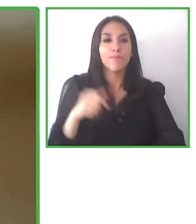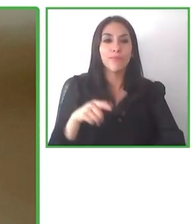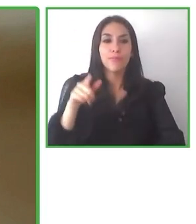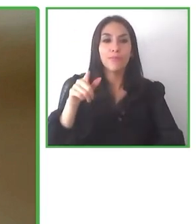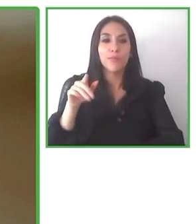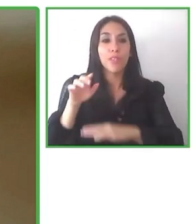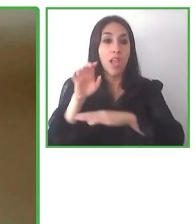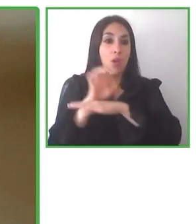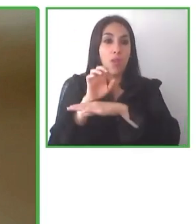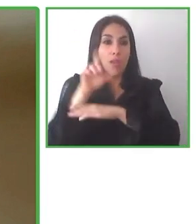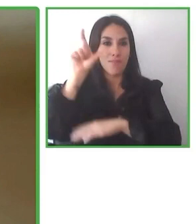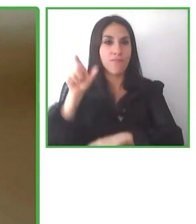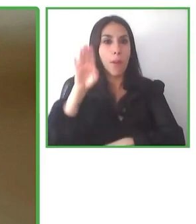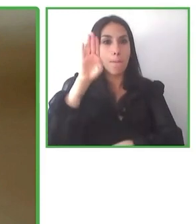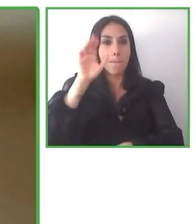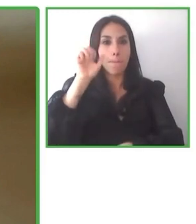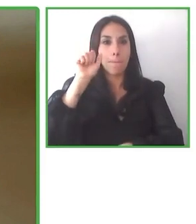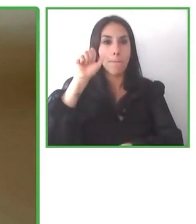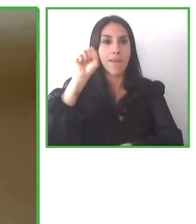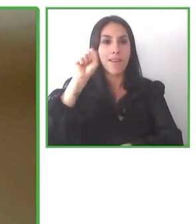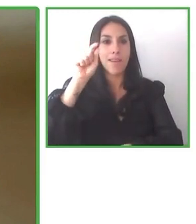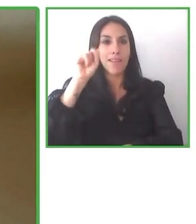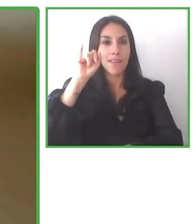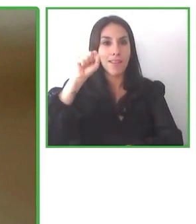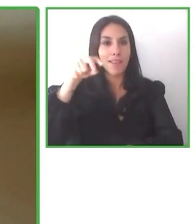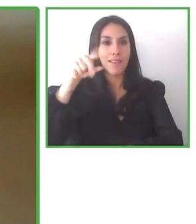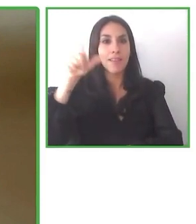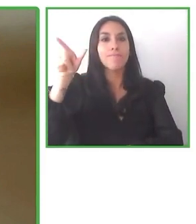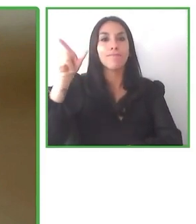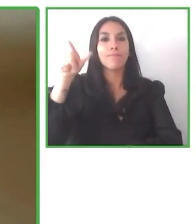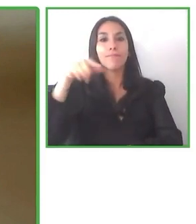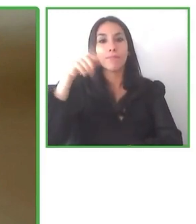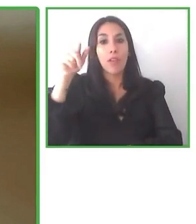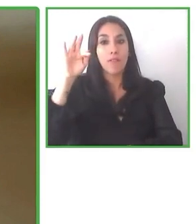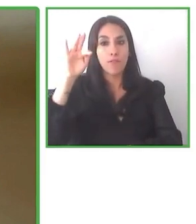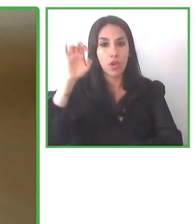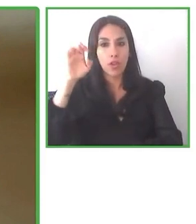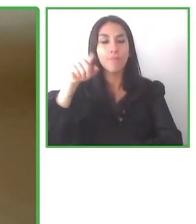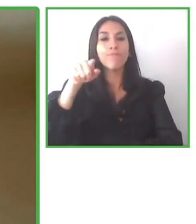Entonces de este entrenamiento constante realmente vemos que es un tema clave y que